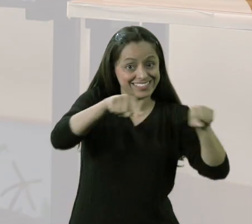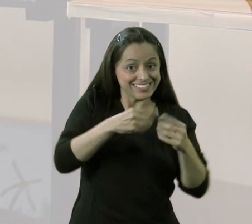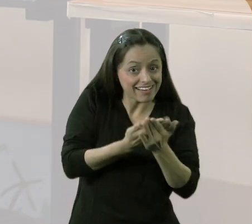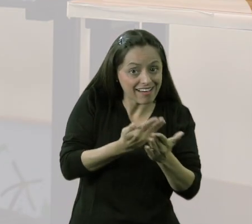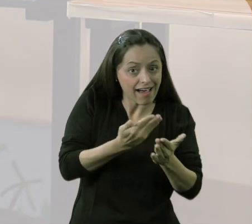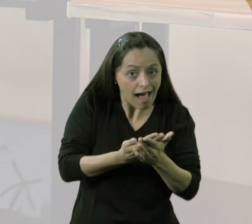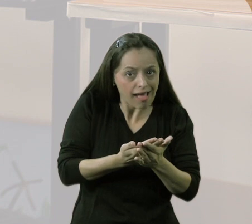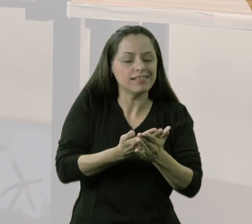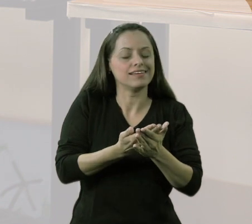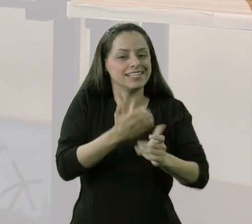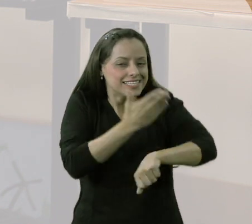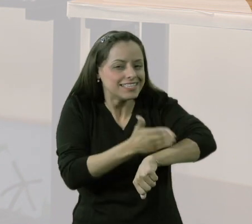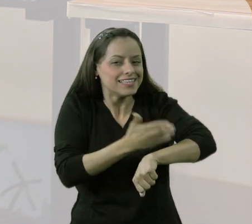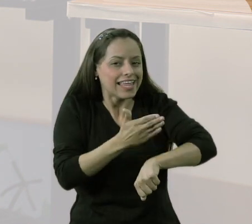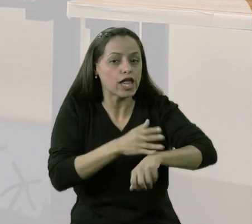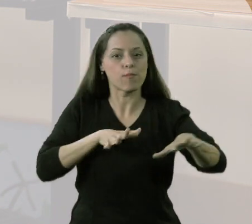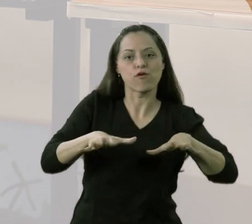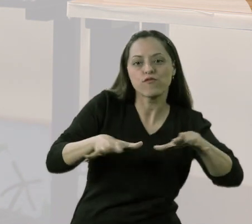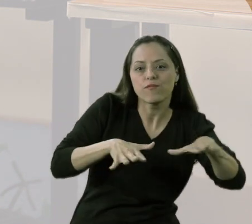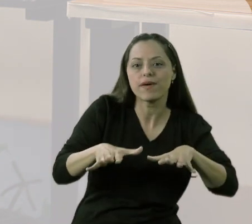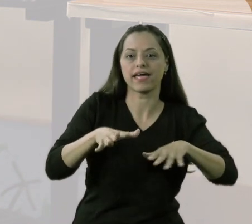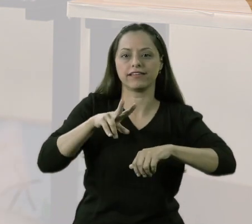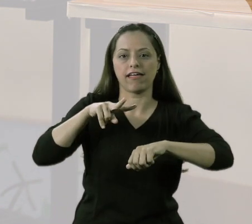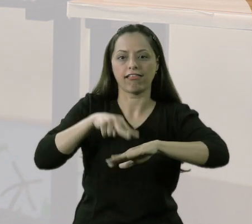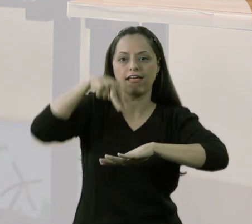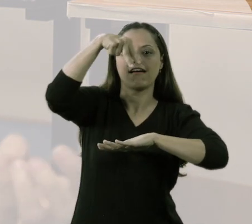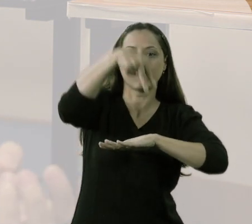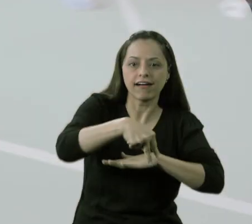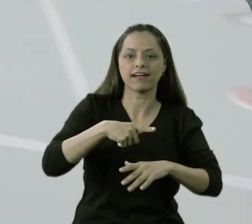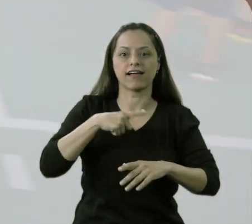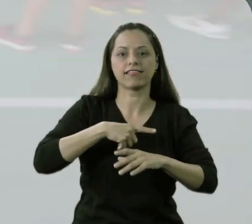nós trabalhamos alguns movimentos de saltar, de lançar,